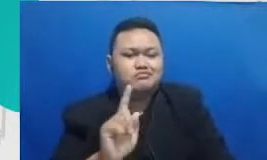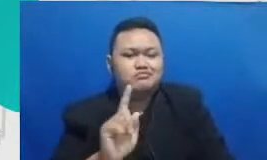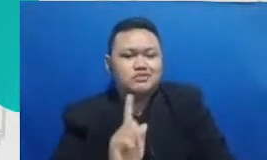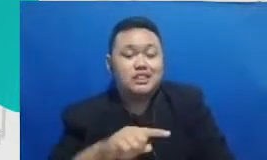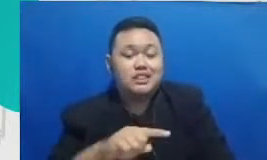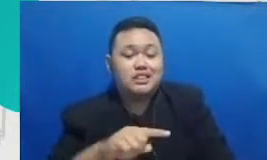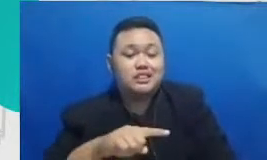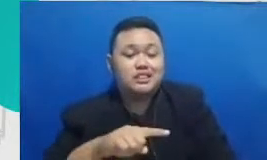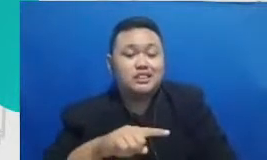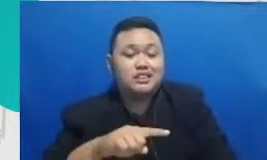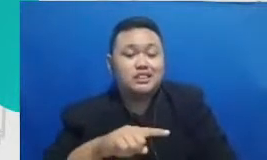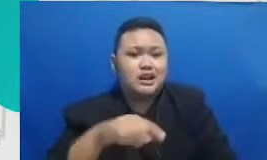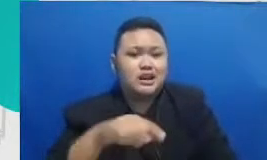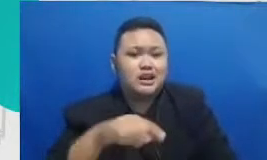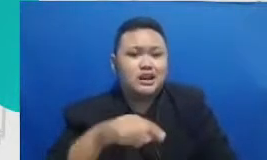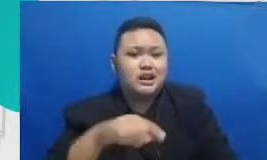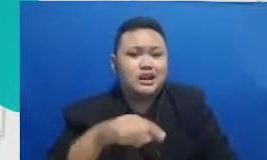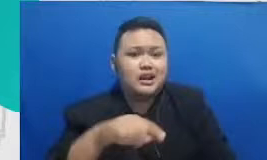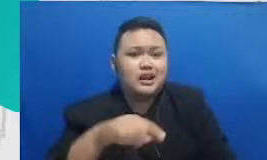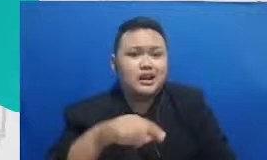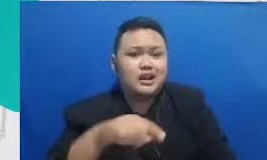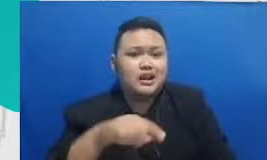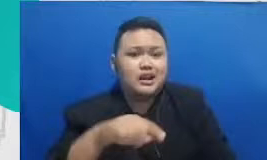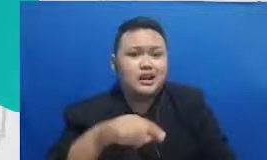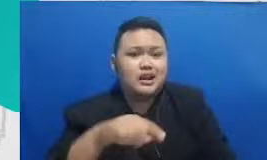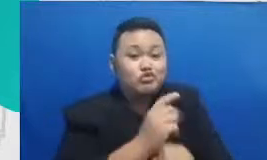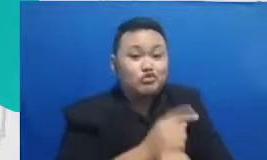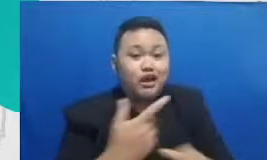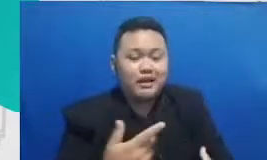utama terutama dalam konteks buruk sekali lagi adalah bagaimana membina hubungan interpersonal